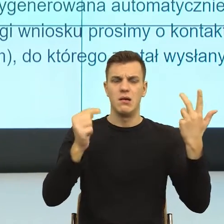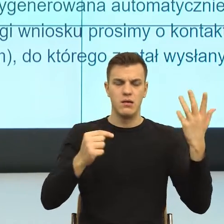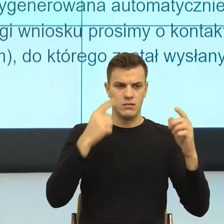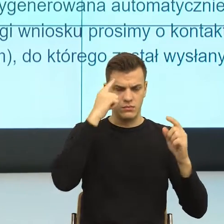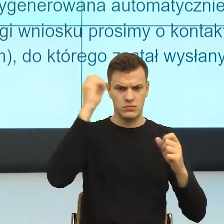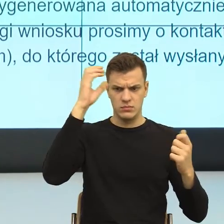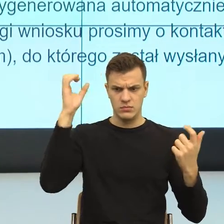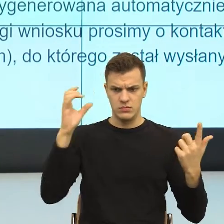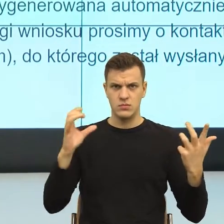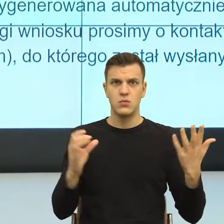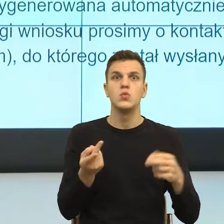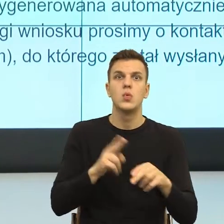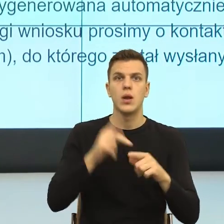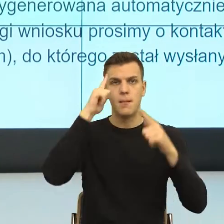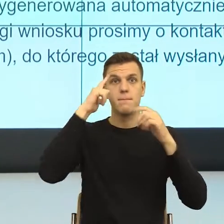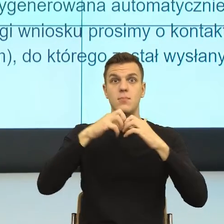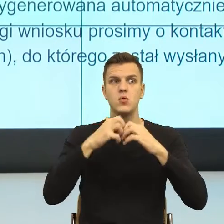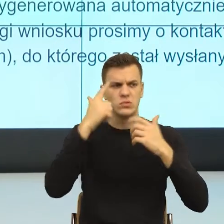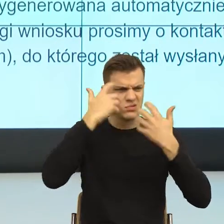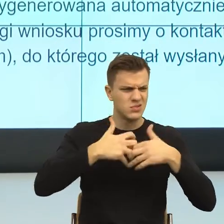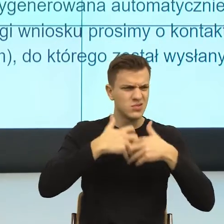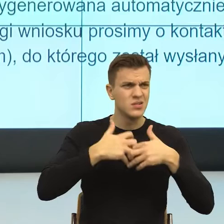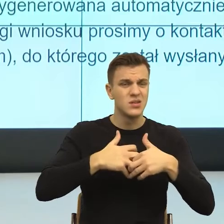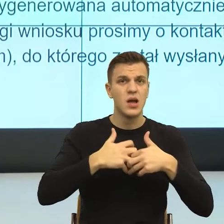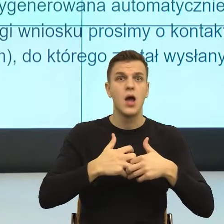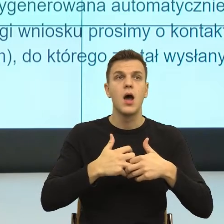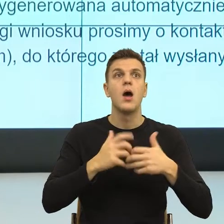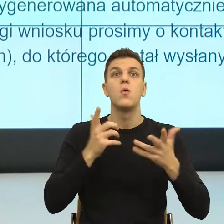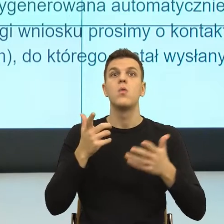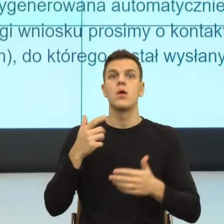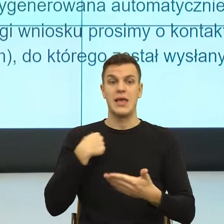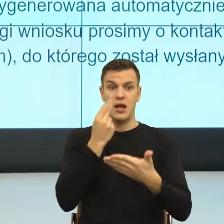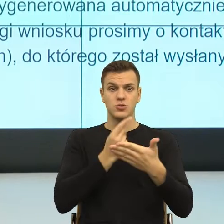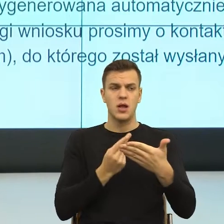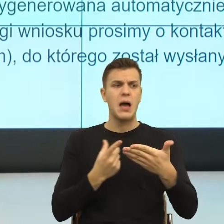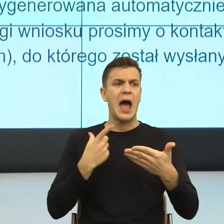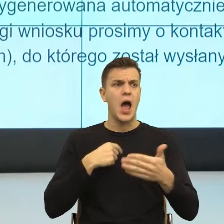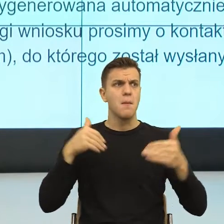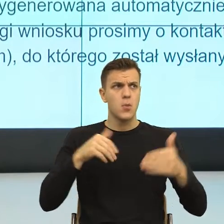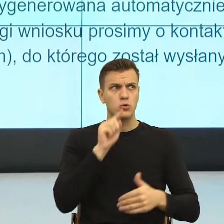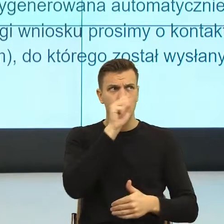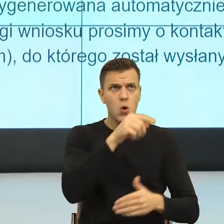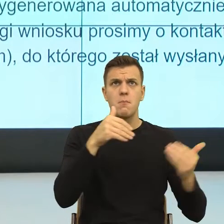Czyli natychmiast racjonalność mówi. Okej, może być tak, może być tak, może być tak, może być, tak, dotyczy to ciebie.,